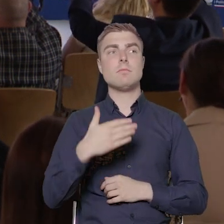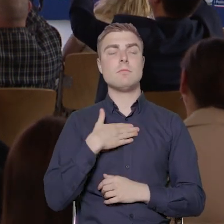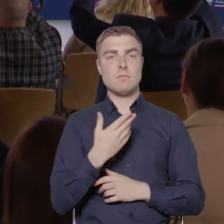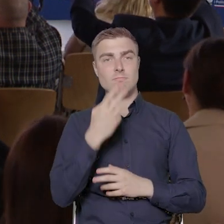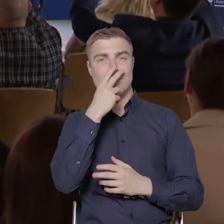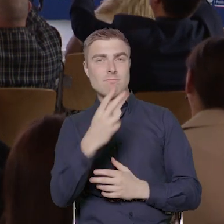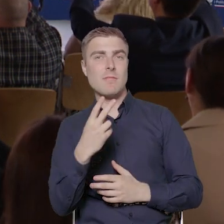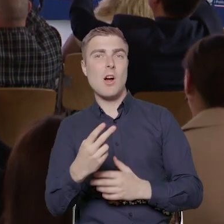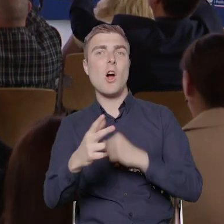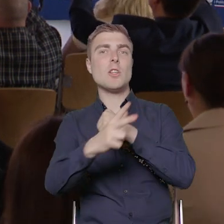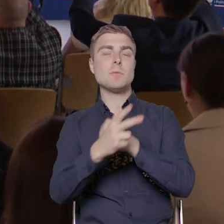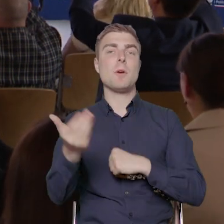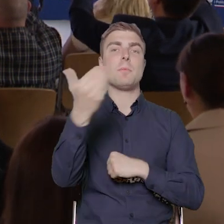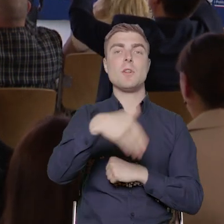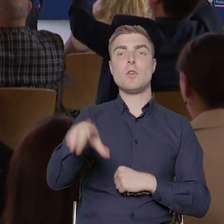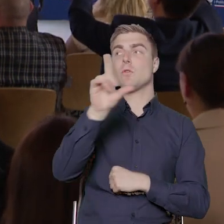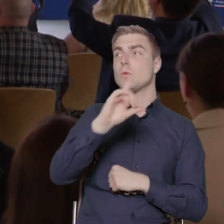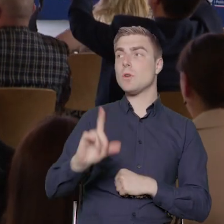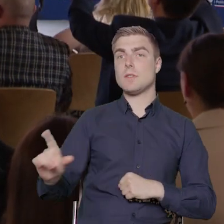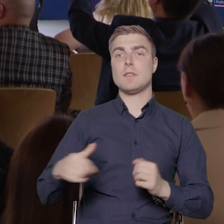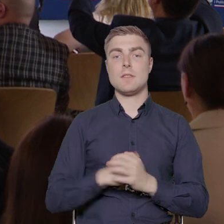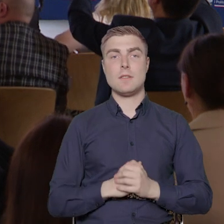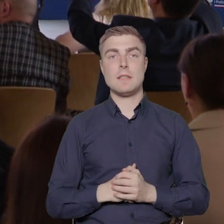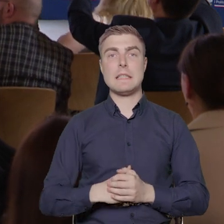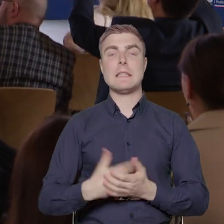w wysokości 80 milionów złotych. Ten nabór został ogłoszony